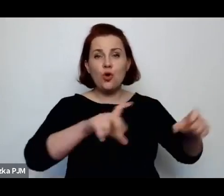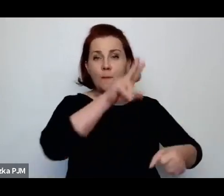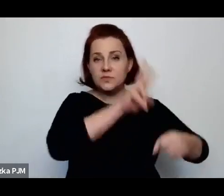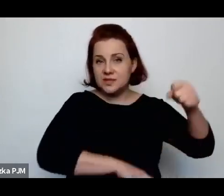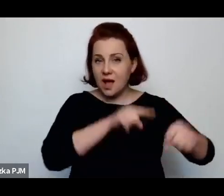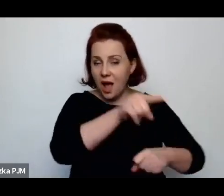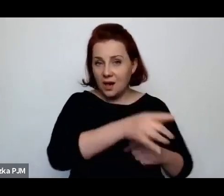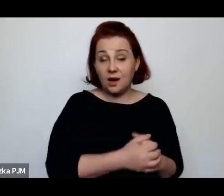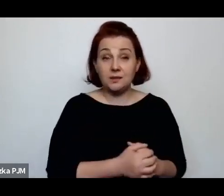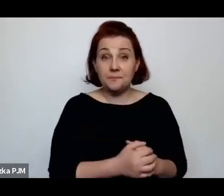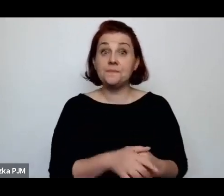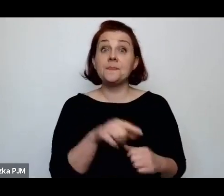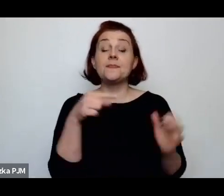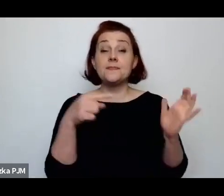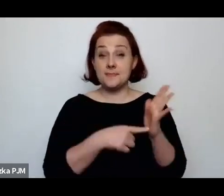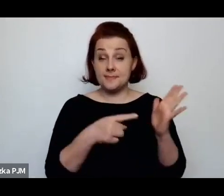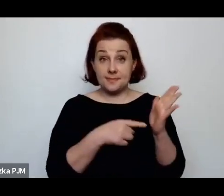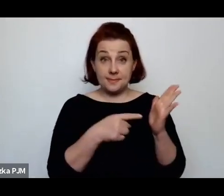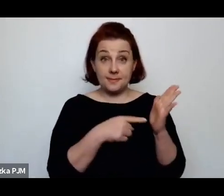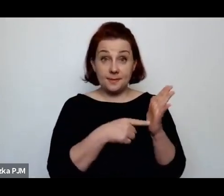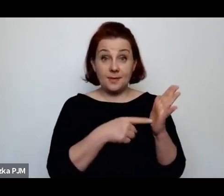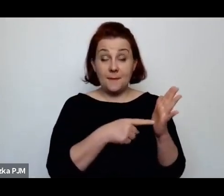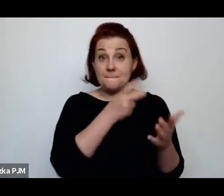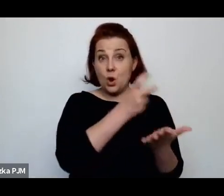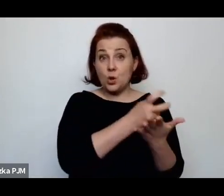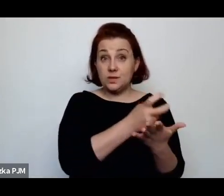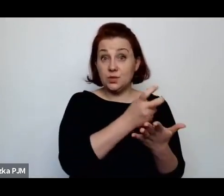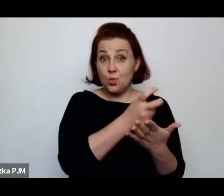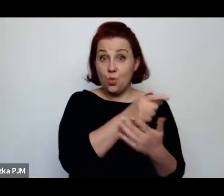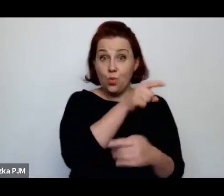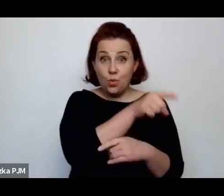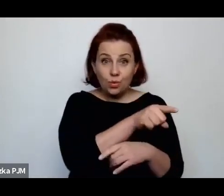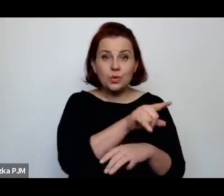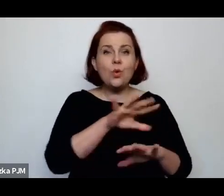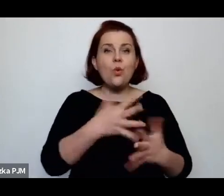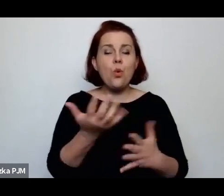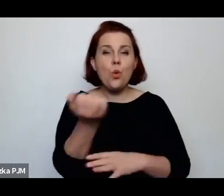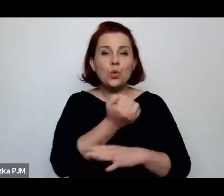Zresztą tam wówczas prostytutki używały takiego określenia „kocioł”